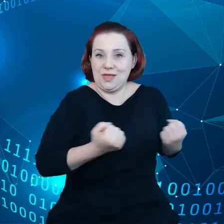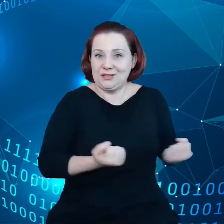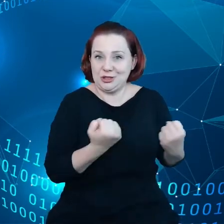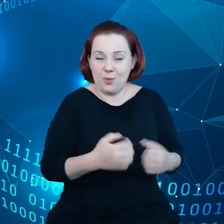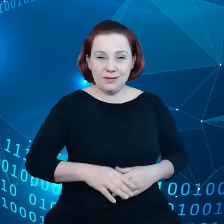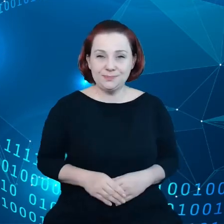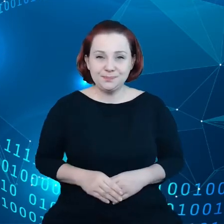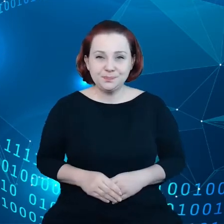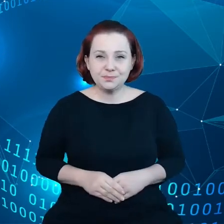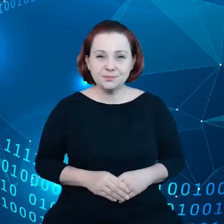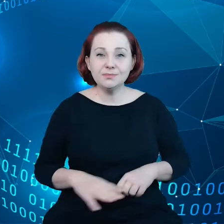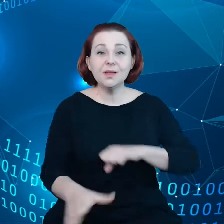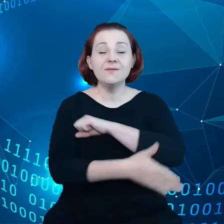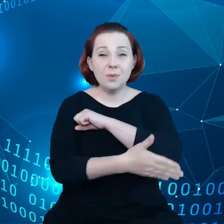Fundamenty zostały już tutaj położone.